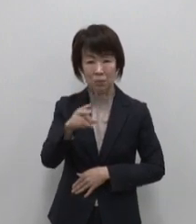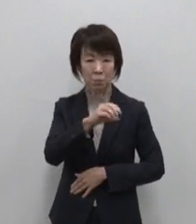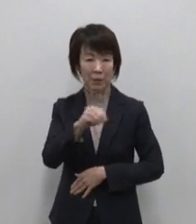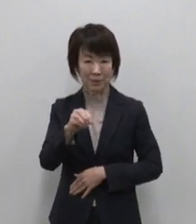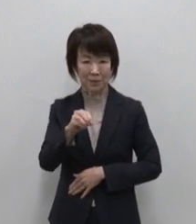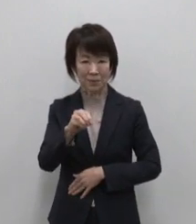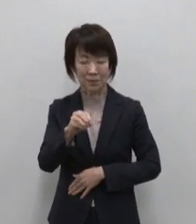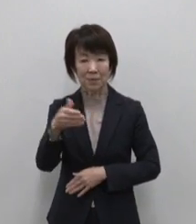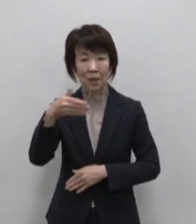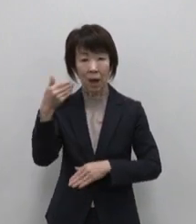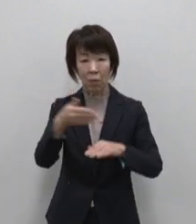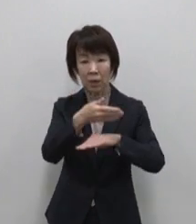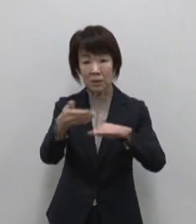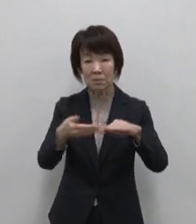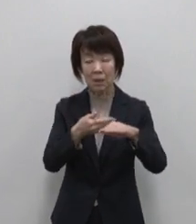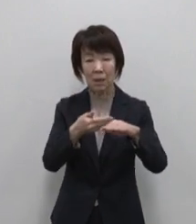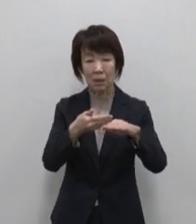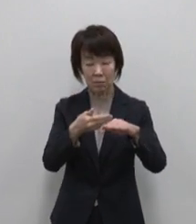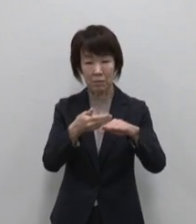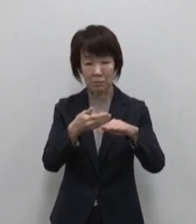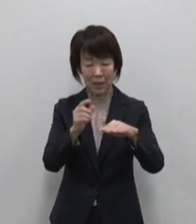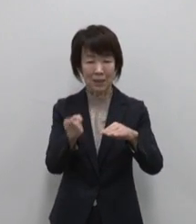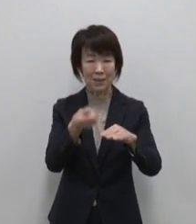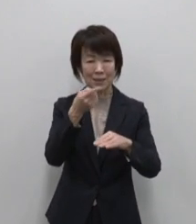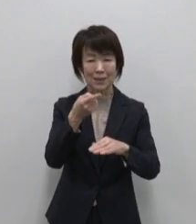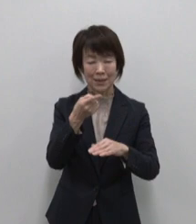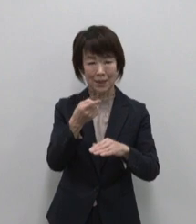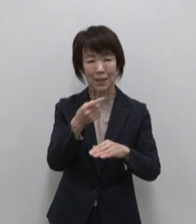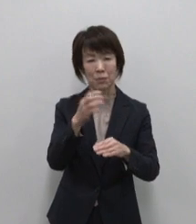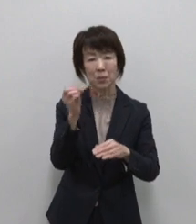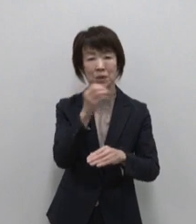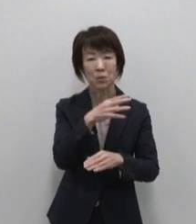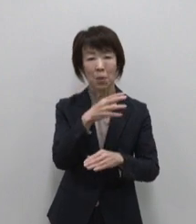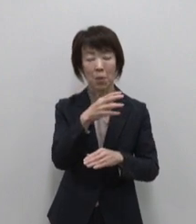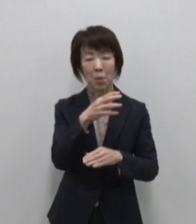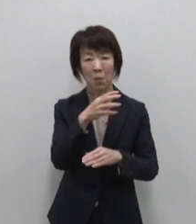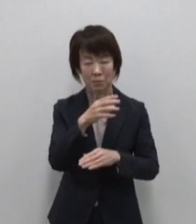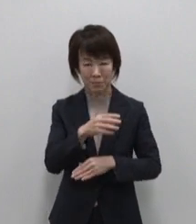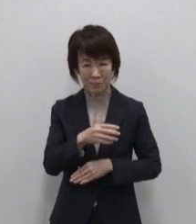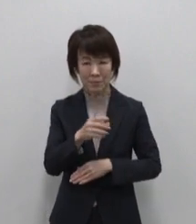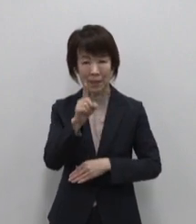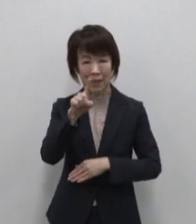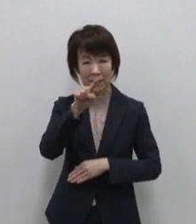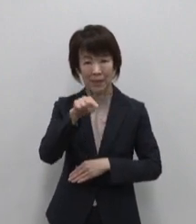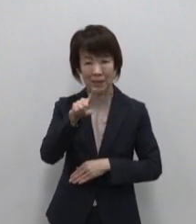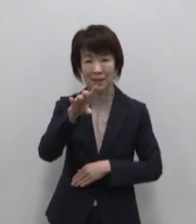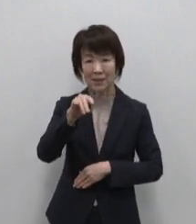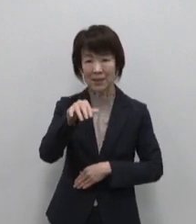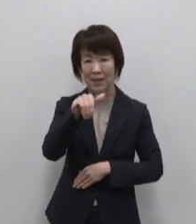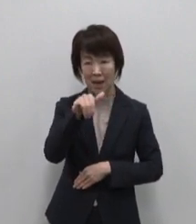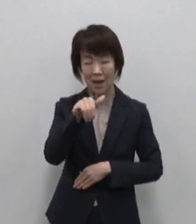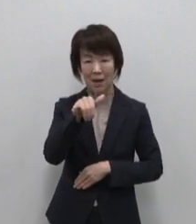青ヶ島からは自然塩 ひんぎゃの塩 火山の噴気孔の地熱で製塩しています